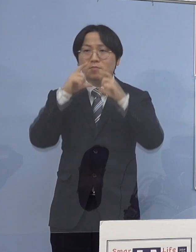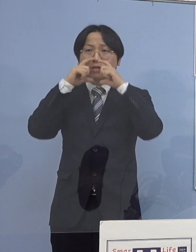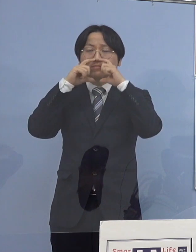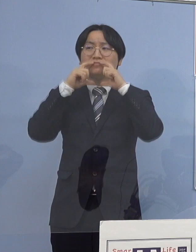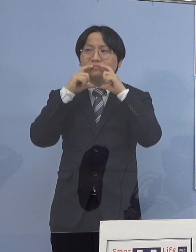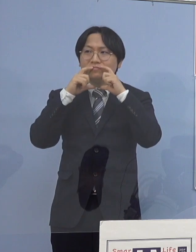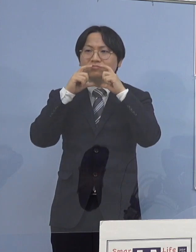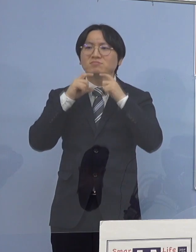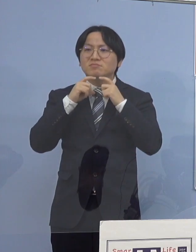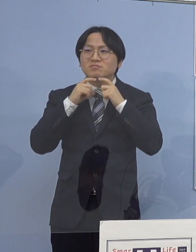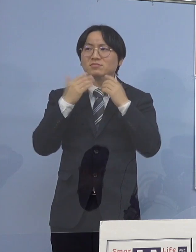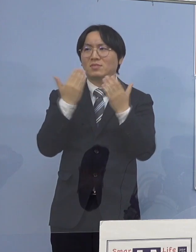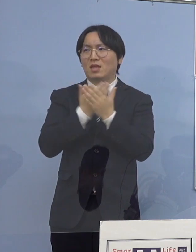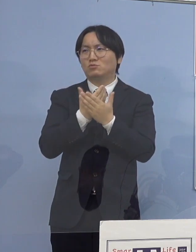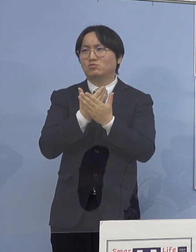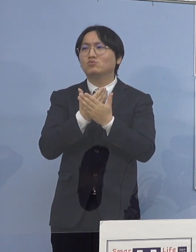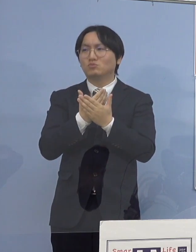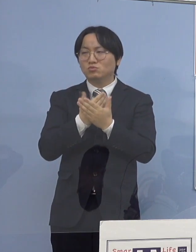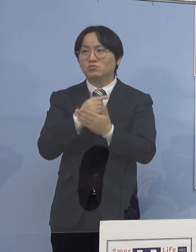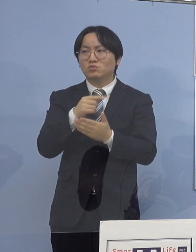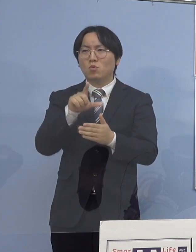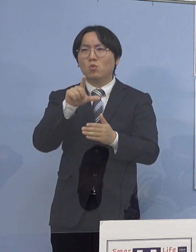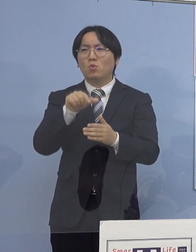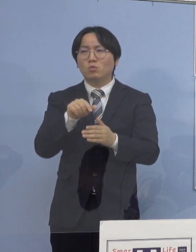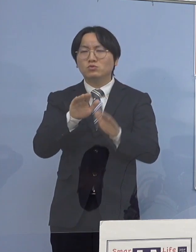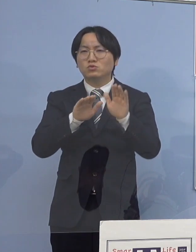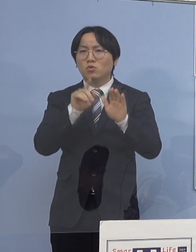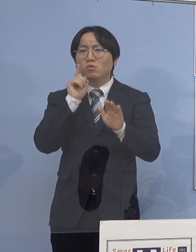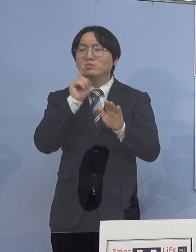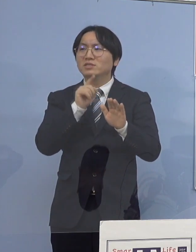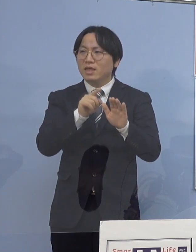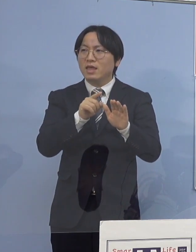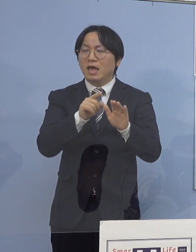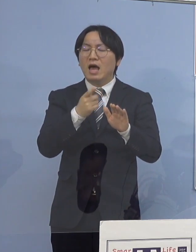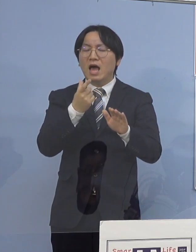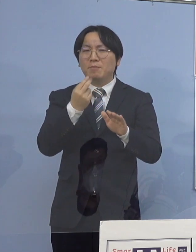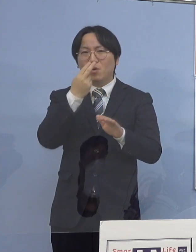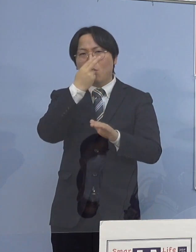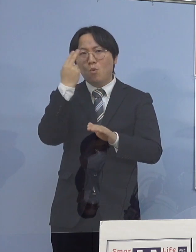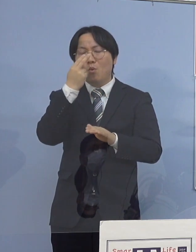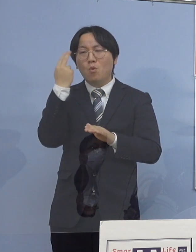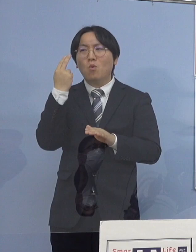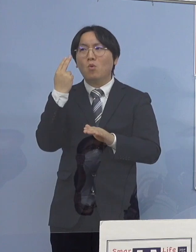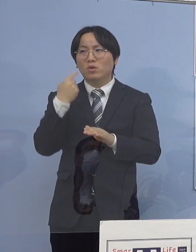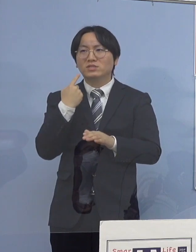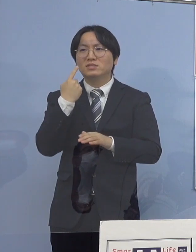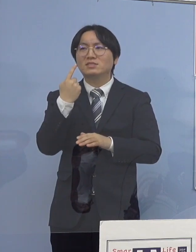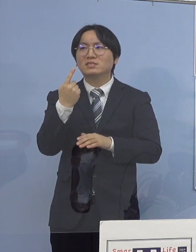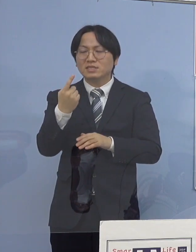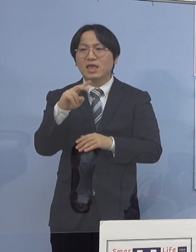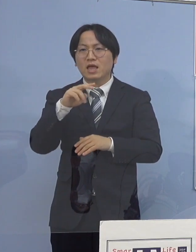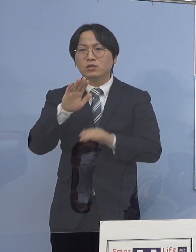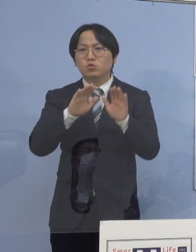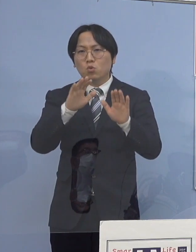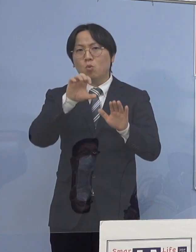こうした点が どうしても見受けられるということで 今回、高等学校などでも巡回指導 またチェックリストを